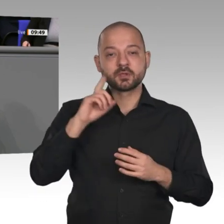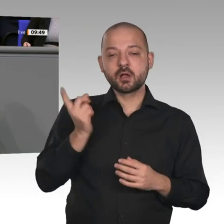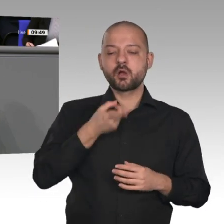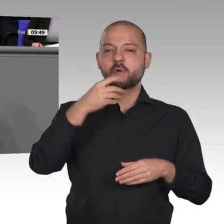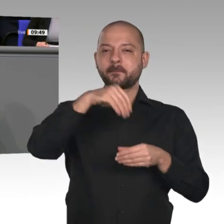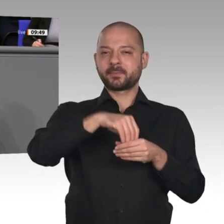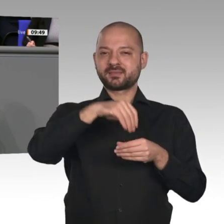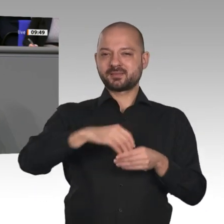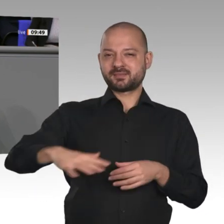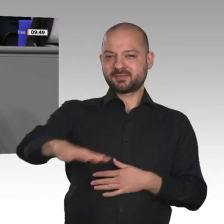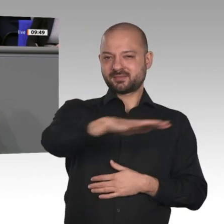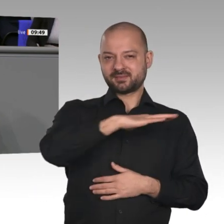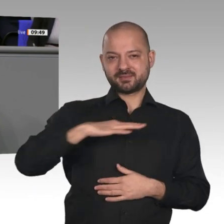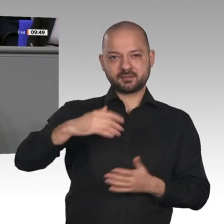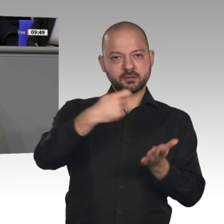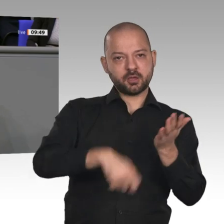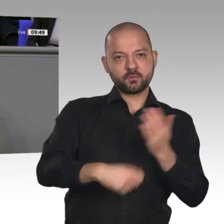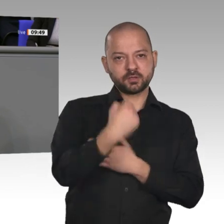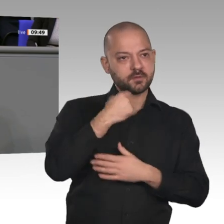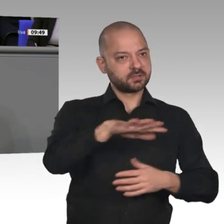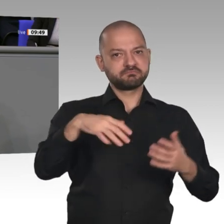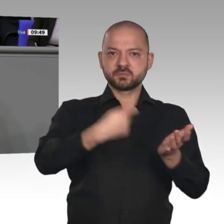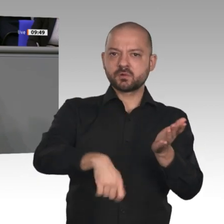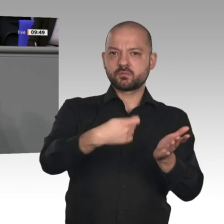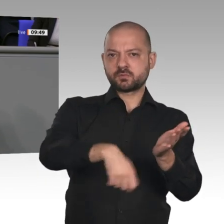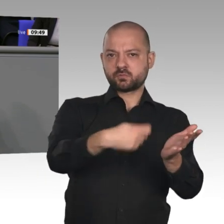und Arbeitnehmer entlastet haben und mit den richtigen Rahmenbedingungen dafür sorgen,